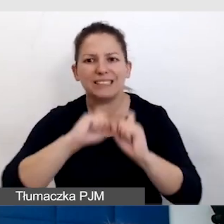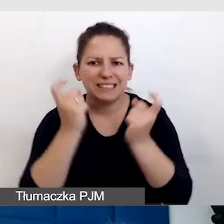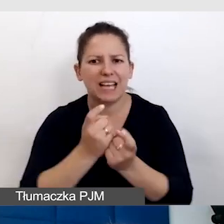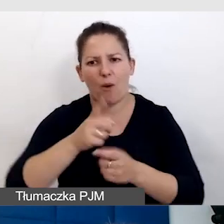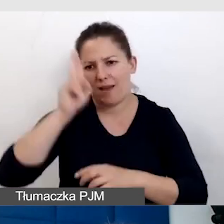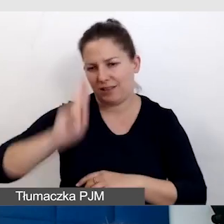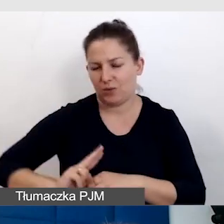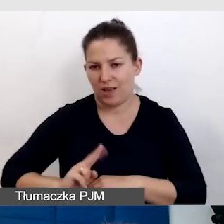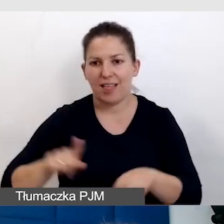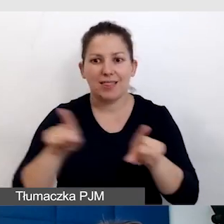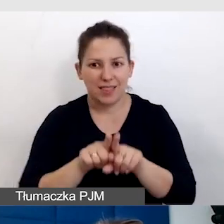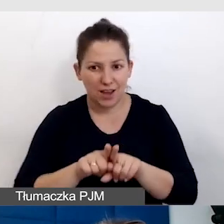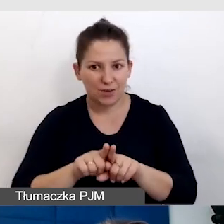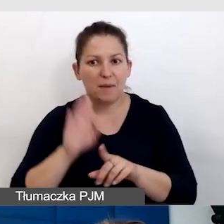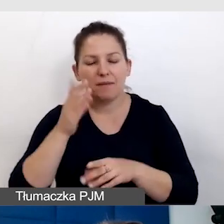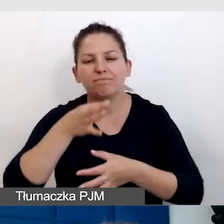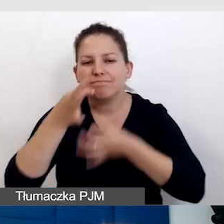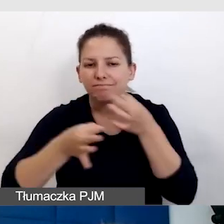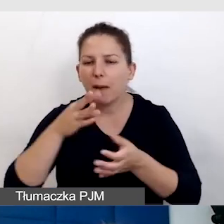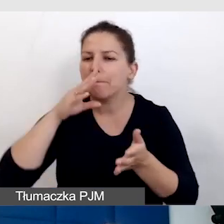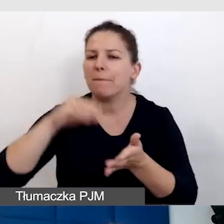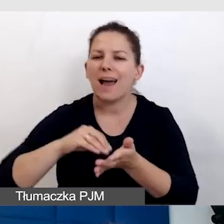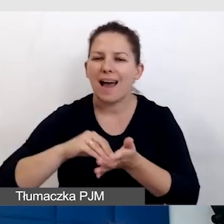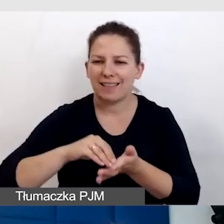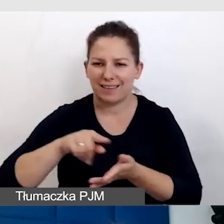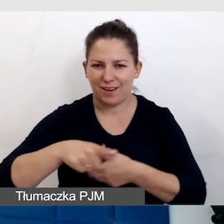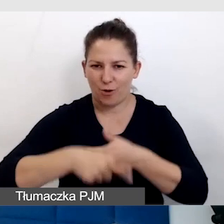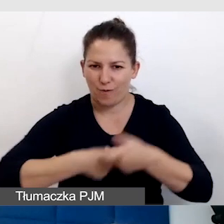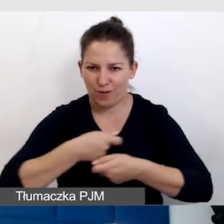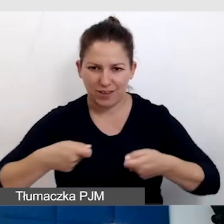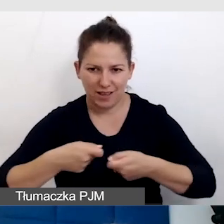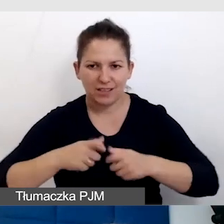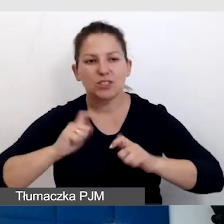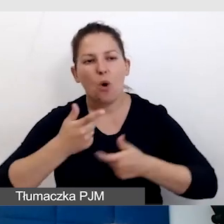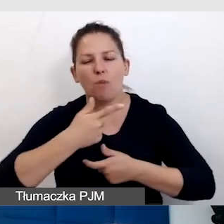I też będę się dzieliła praktycznymi rozwiązaniami, co robimy na Uniwersytecie,